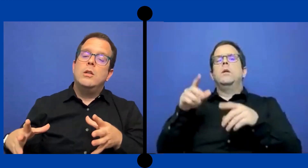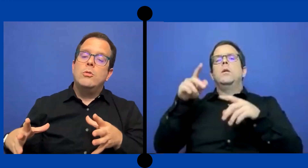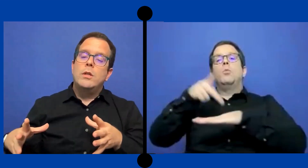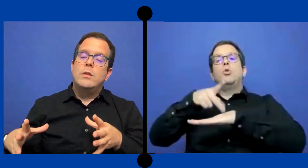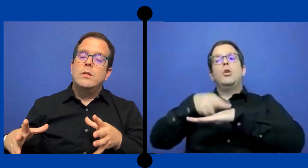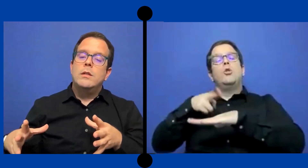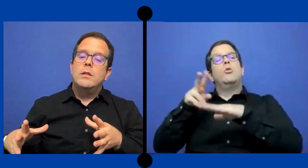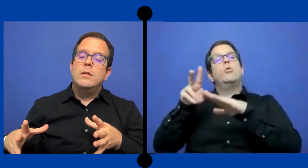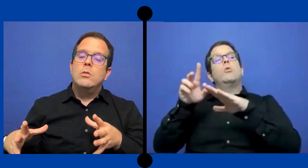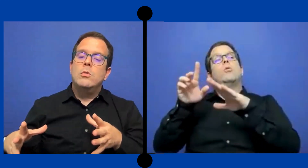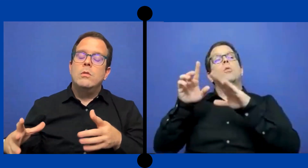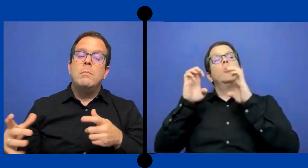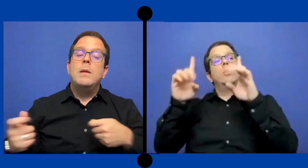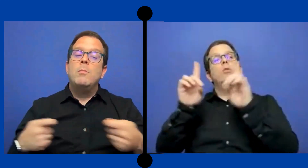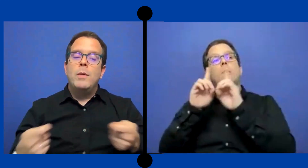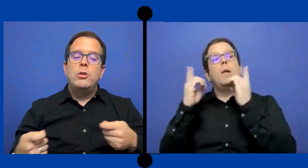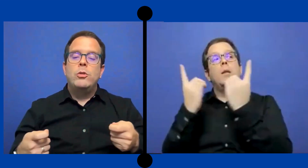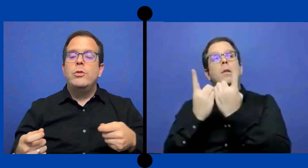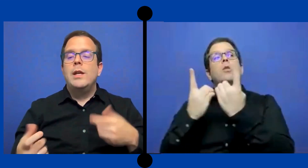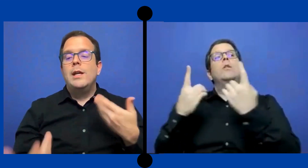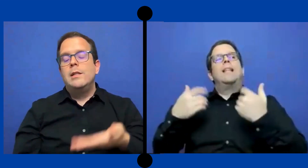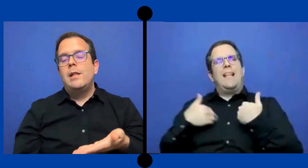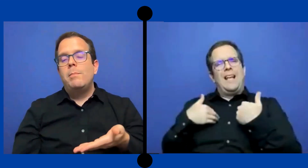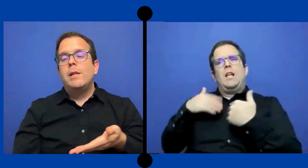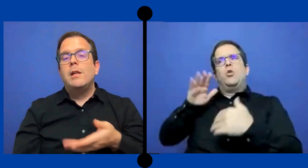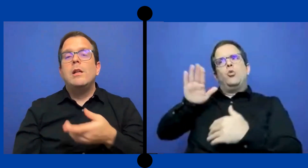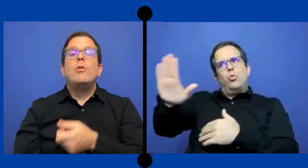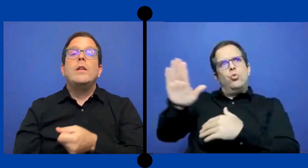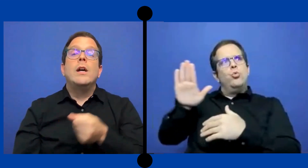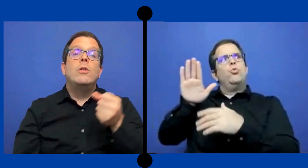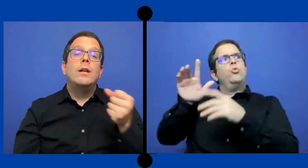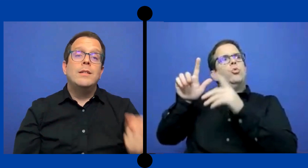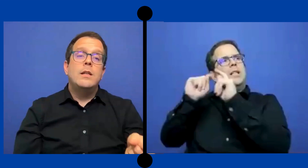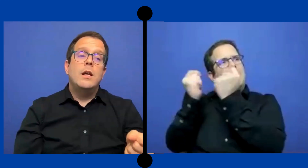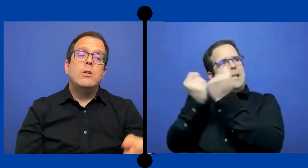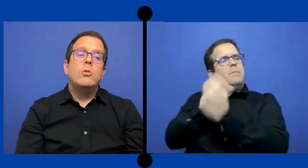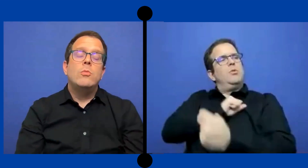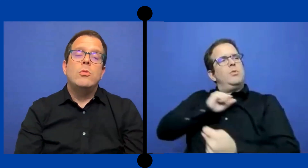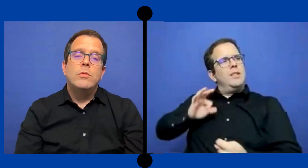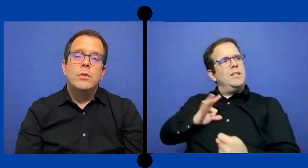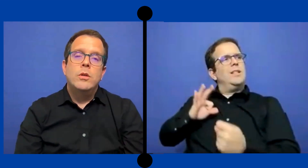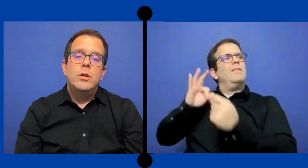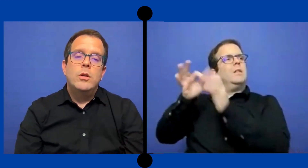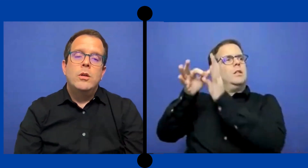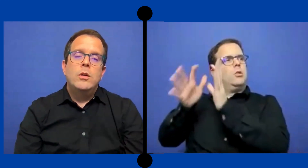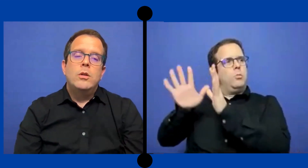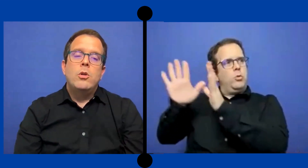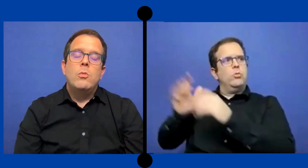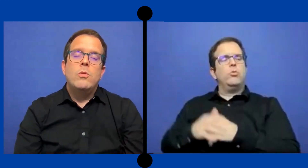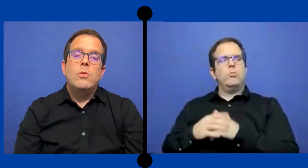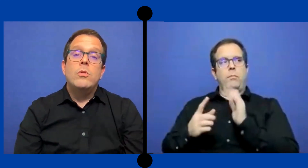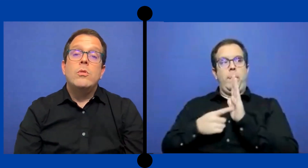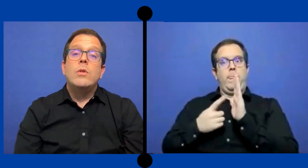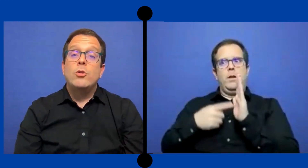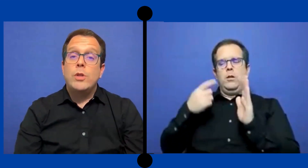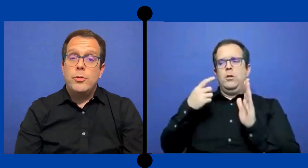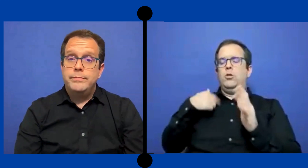Entonces, vi momentos donde se intérprete lo llegaron a asignar como, como anotador.